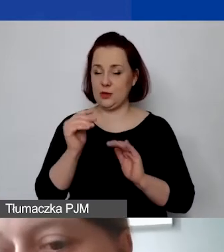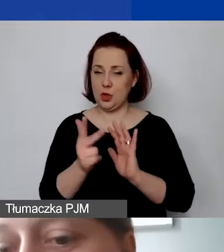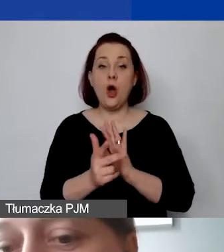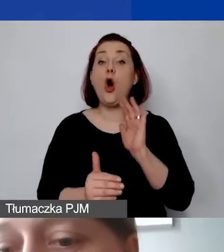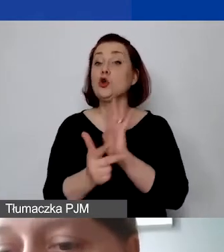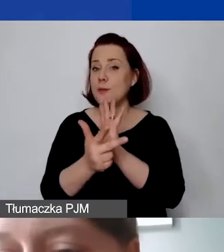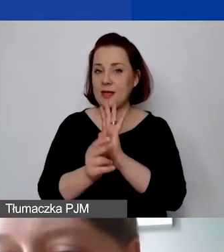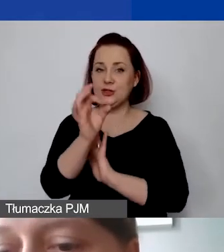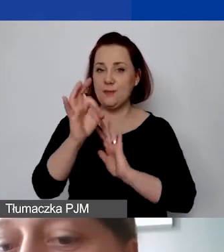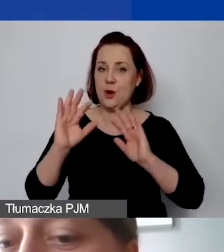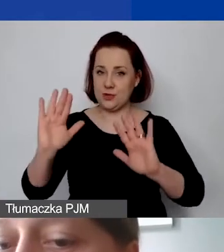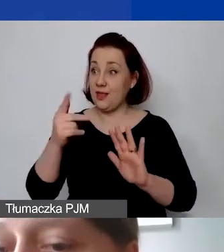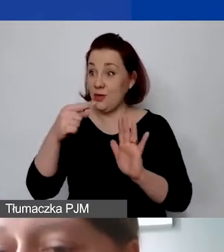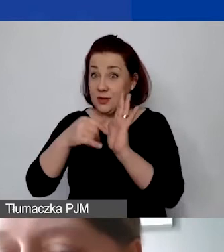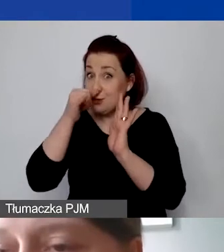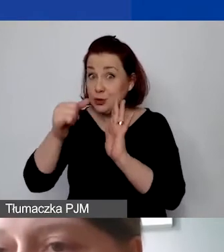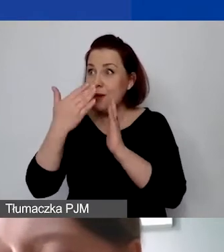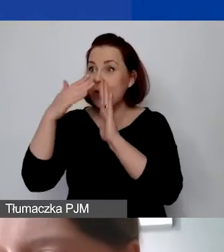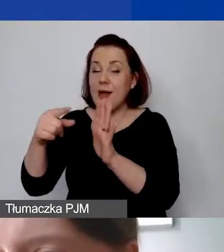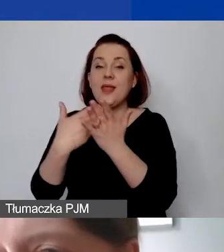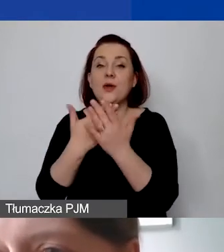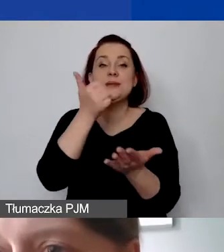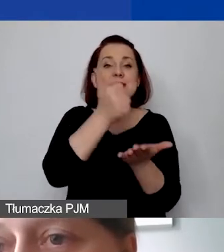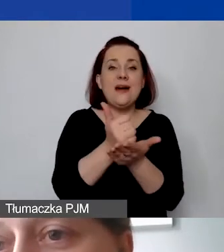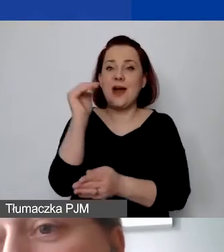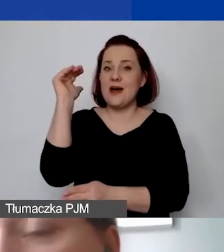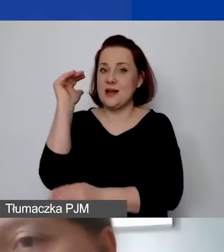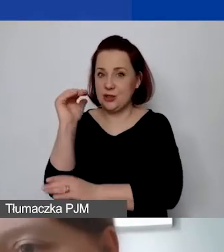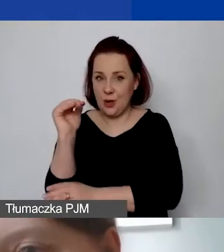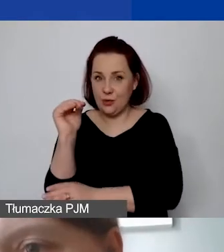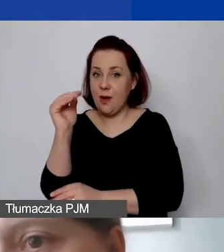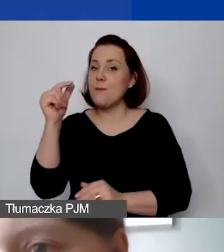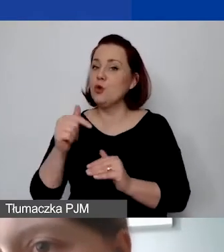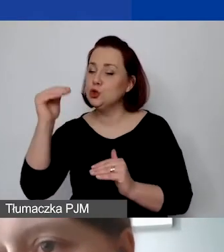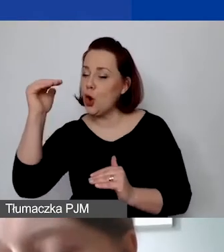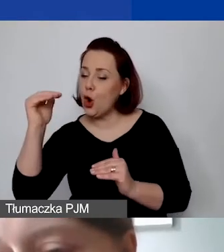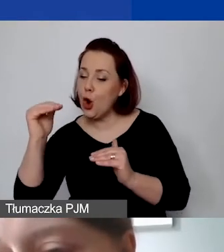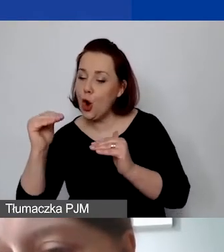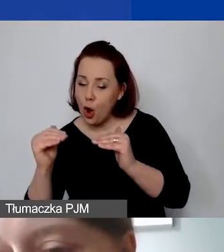W związku z tym stawkę ryczałtową przy takiej kalkulacji obniżamy do 15%.